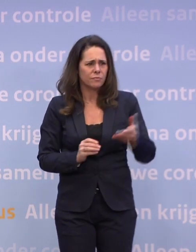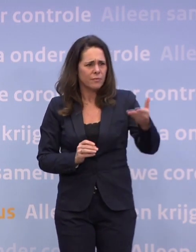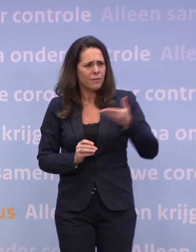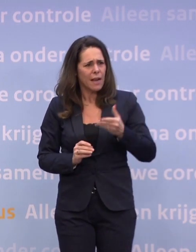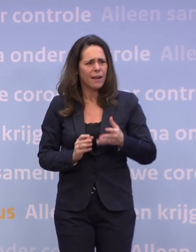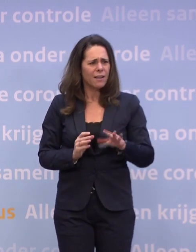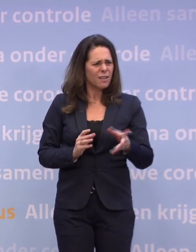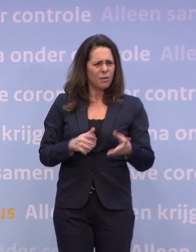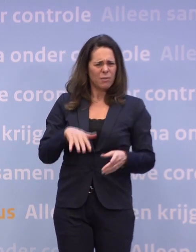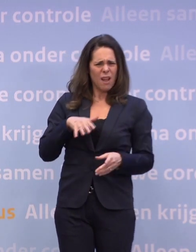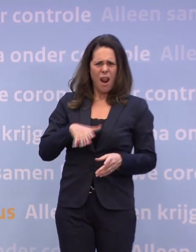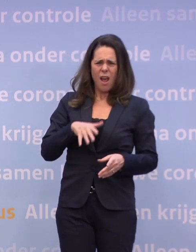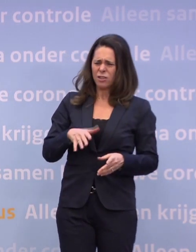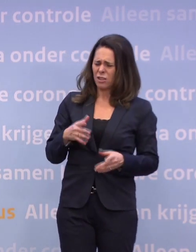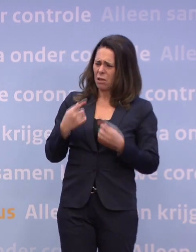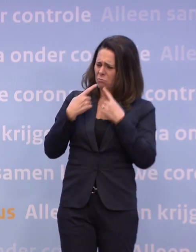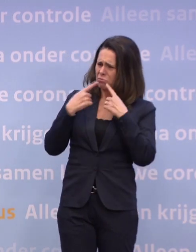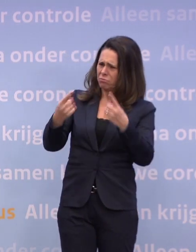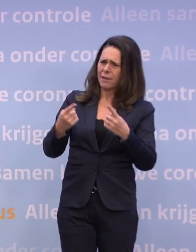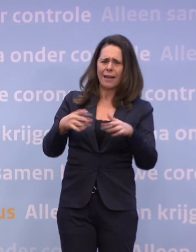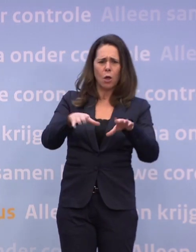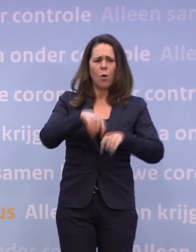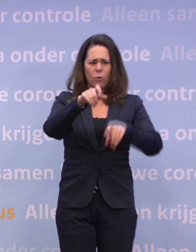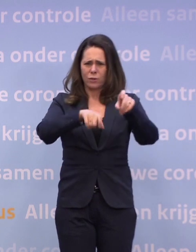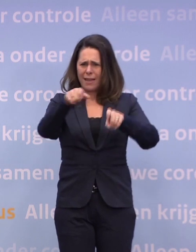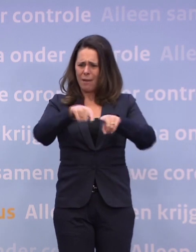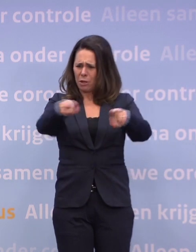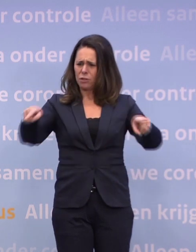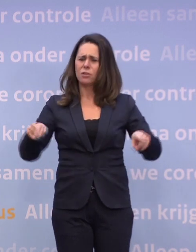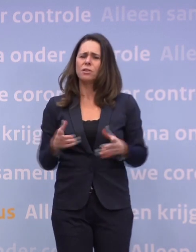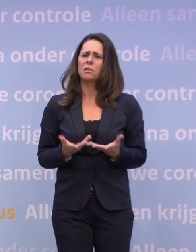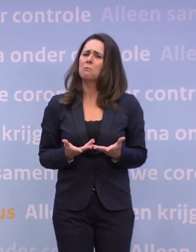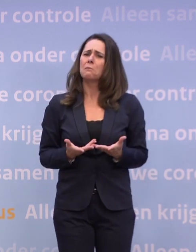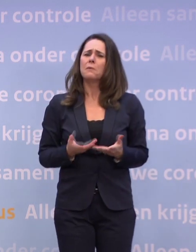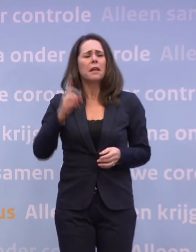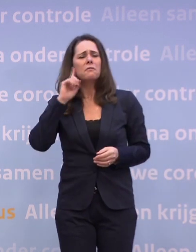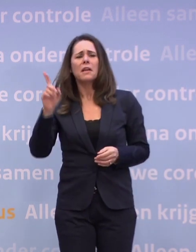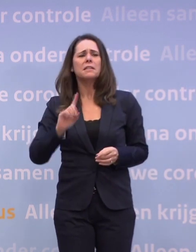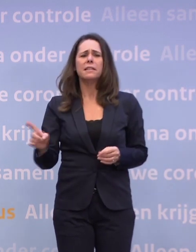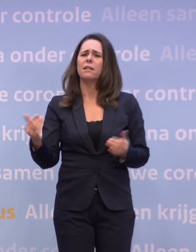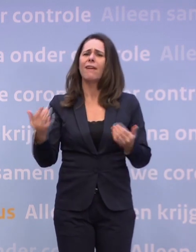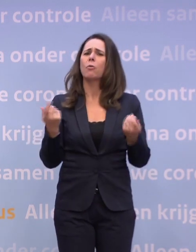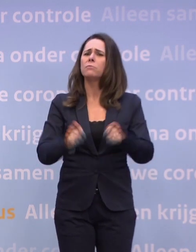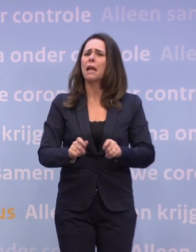Dat is wel een beetje een lastige boodschap aan de ondernemers... ...in die branches, dat ze eigenlijk niet weten waarvoor ze dan dicht zijn gegaan.